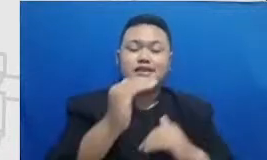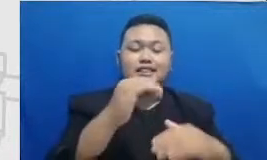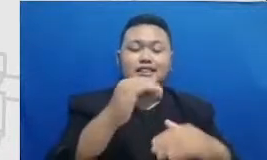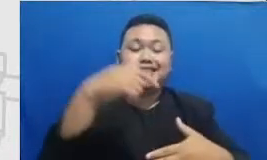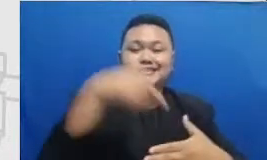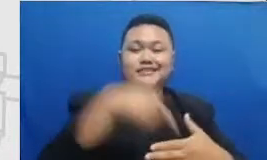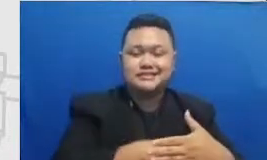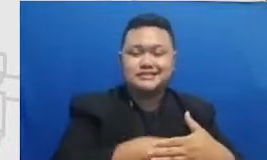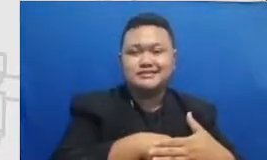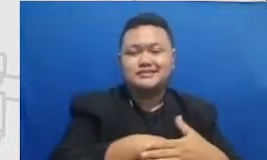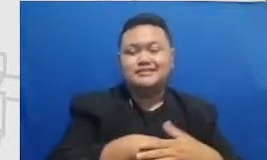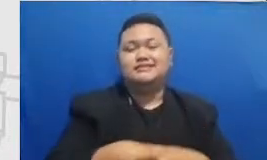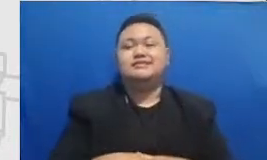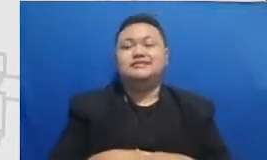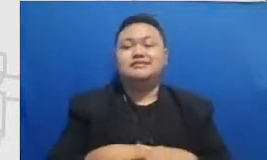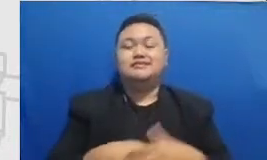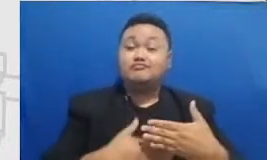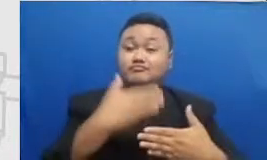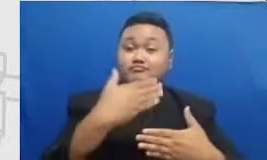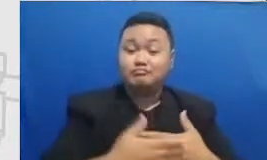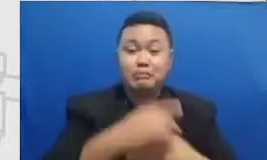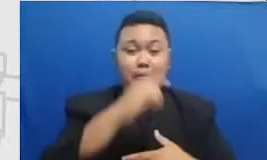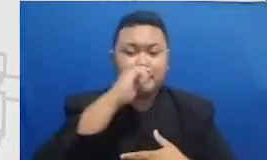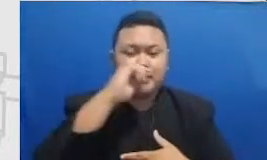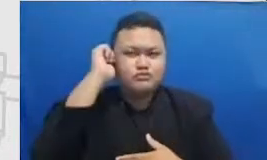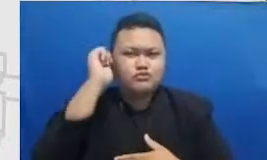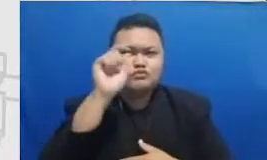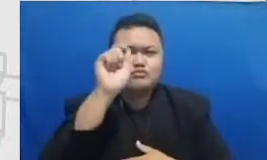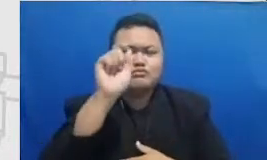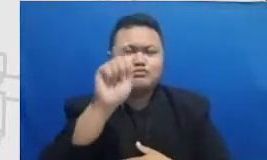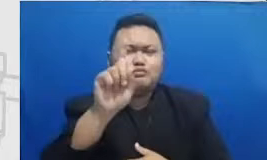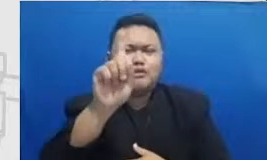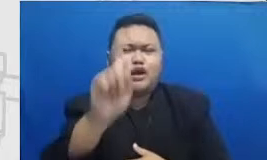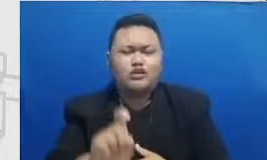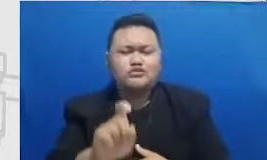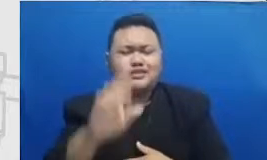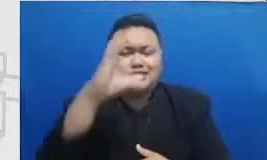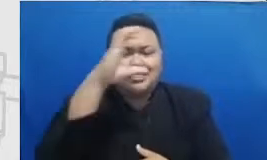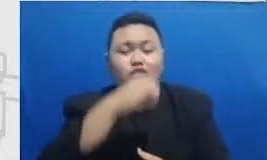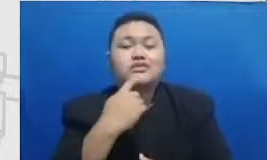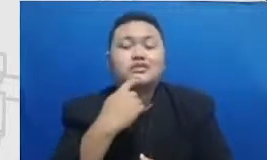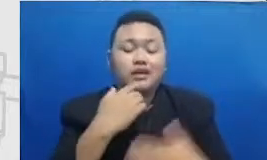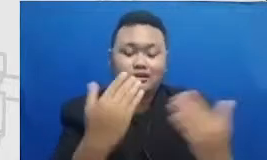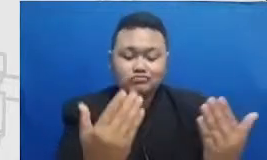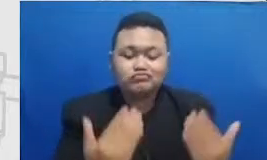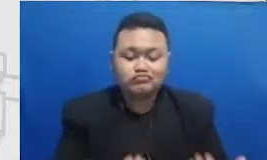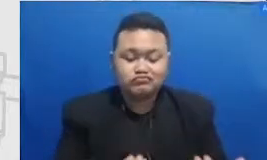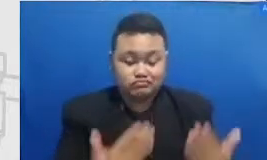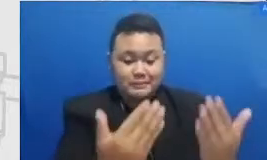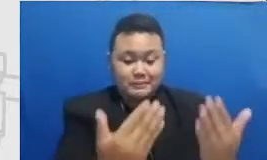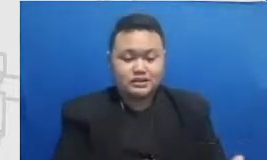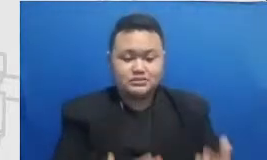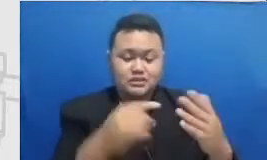dan Ibu perlu berkenalan dengan fitur-fitur aplikasinya semakin lengkap untuk mencapai of